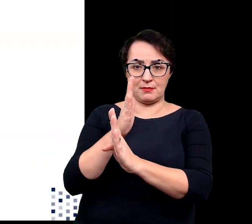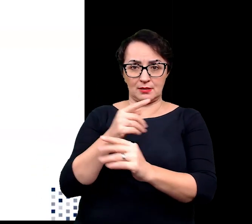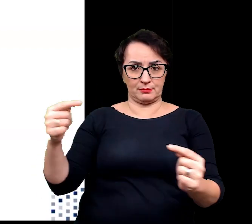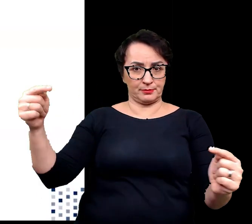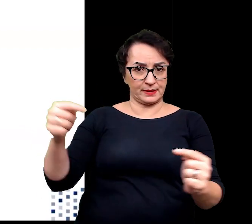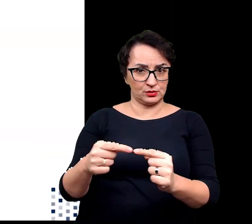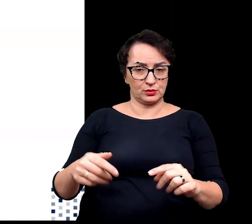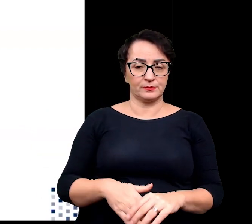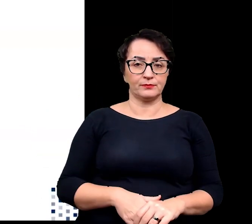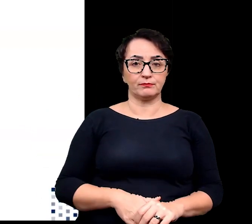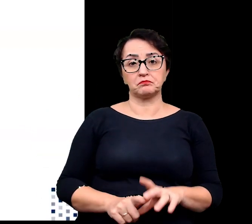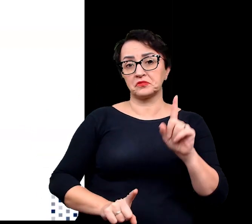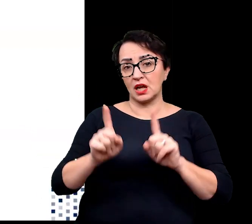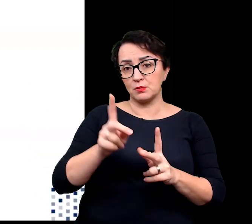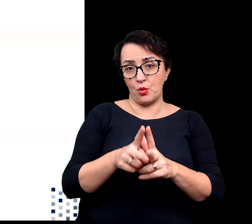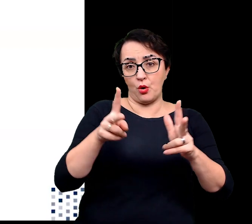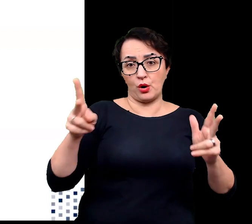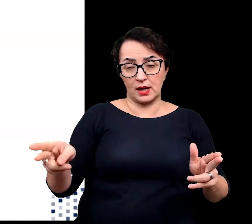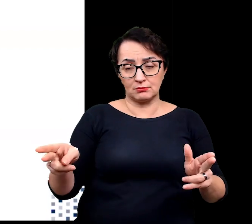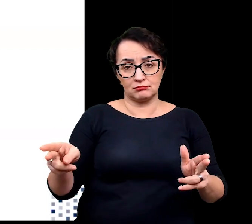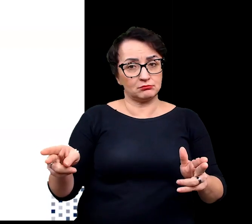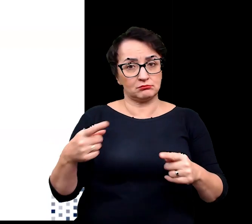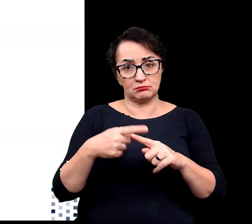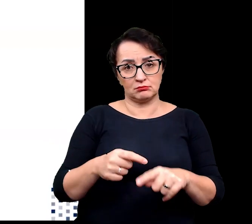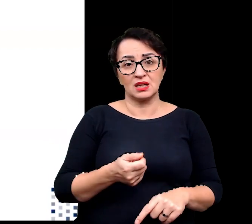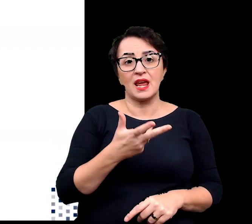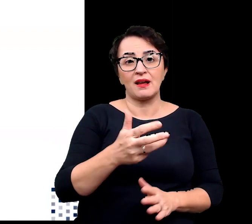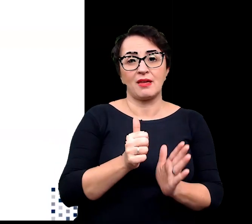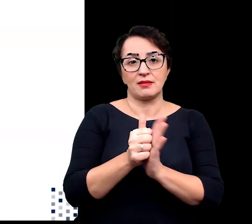Czasem okres ten może trwać zaledwie kilka tygodni.